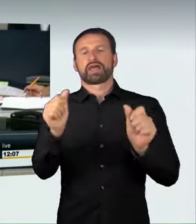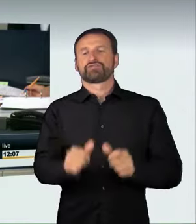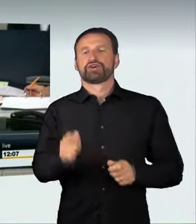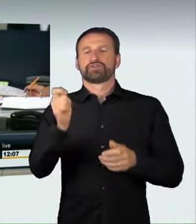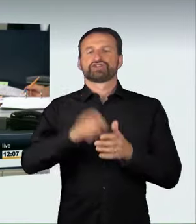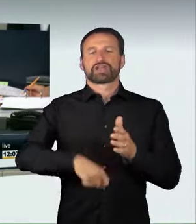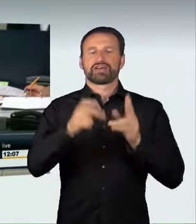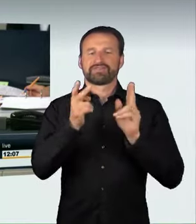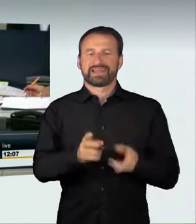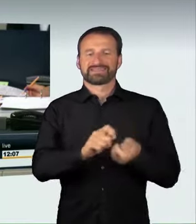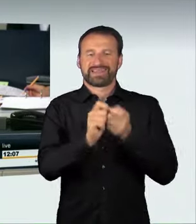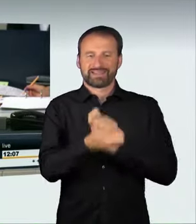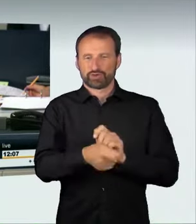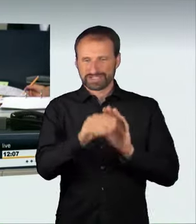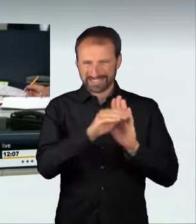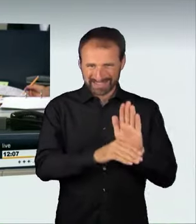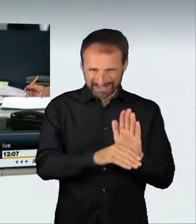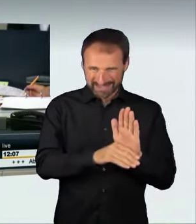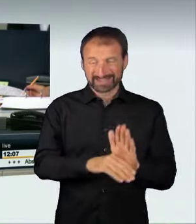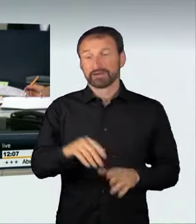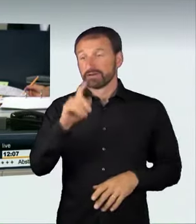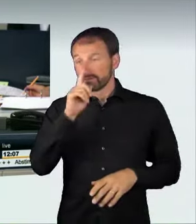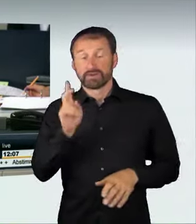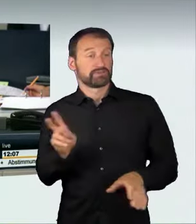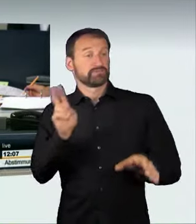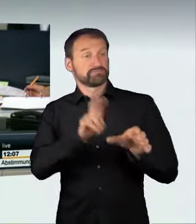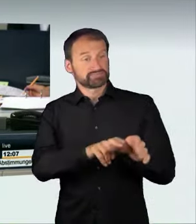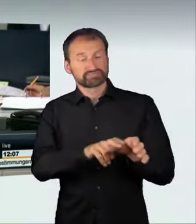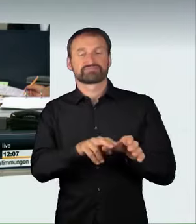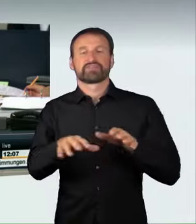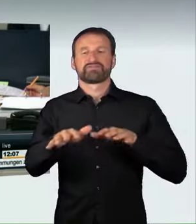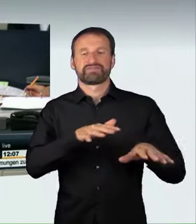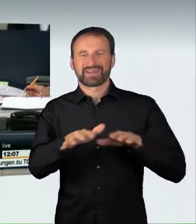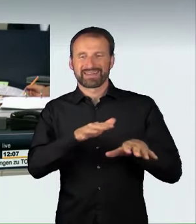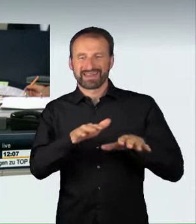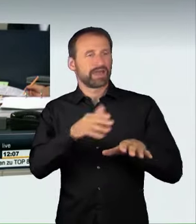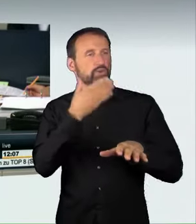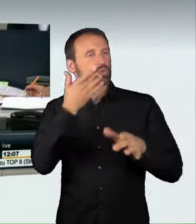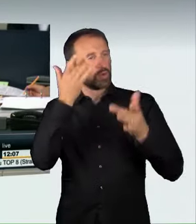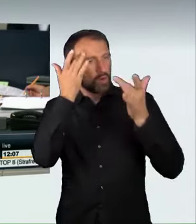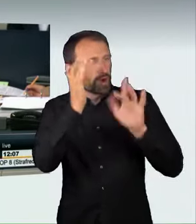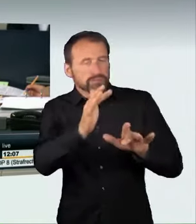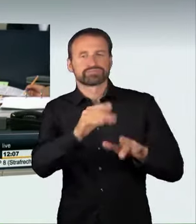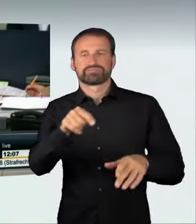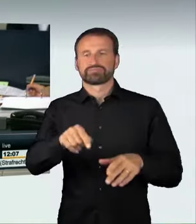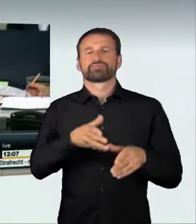genehmigter Kraftfahrzeugrennen im Straßenverkehr. Der Ausschuss für Recht und Verbraucherschutz empfiehlt unter Buchstabe a